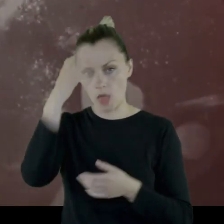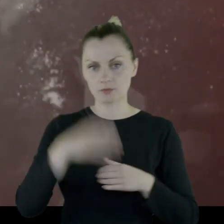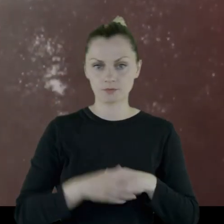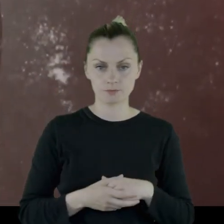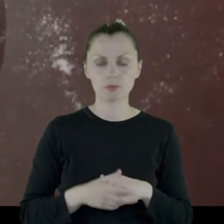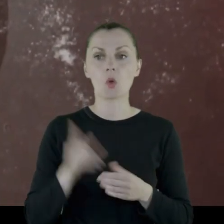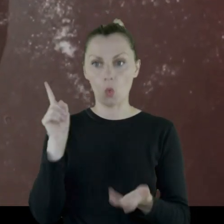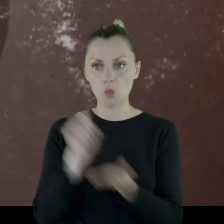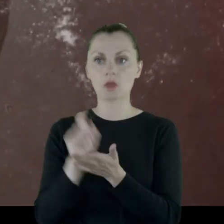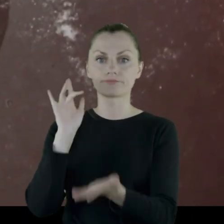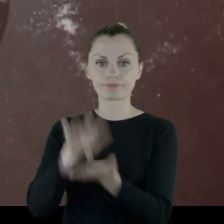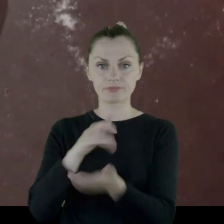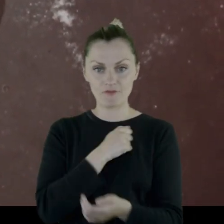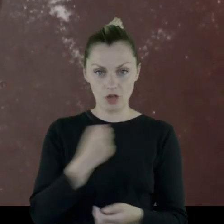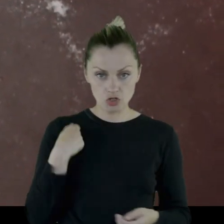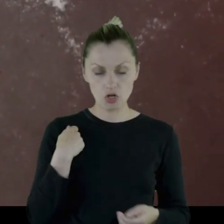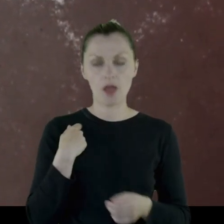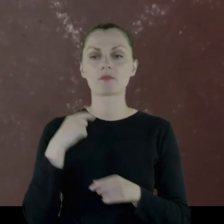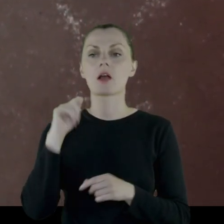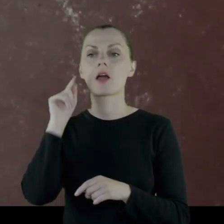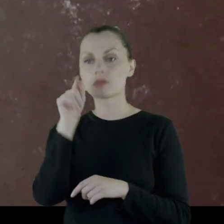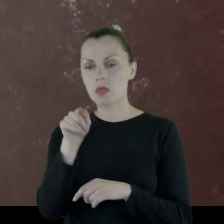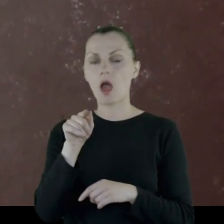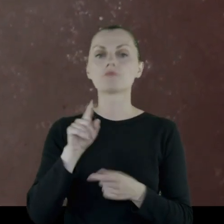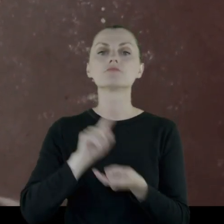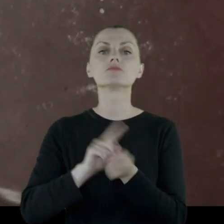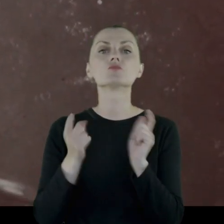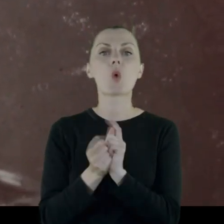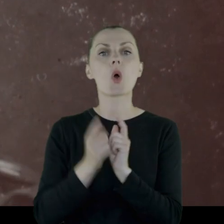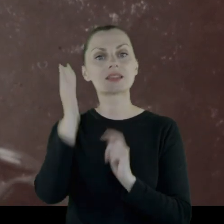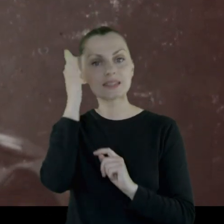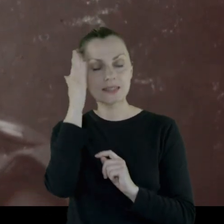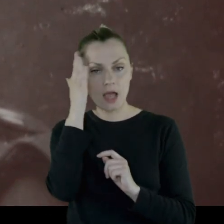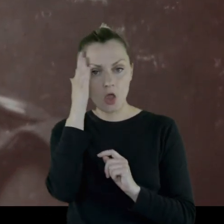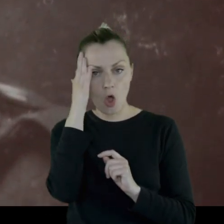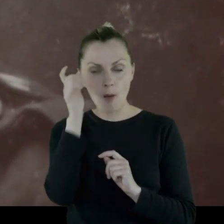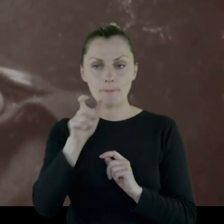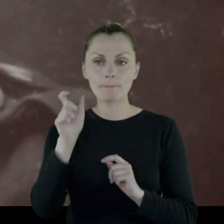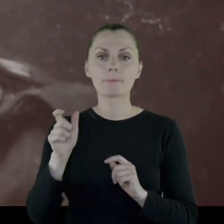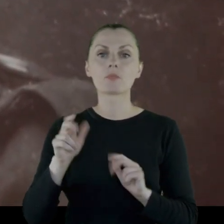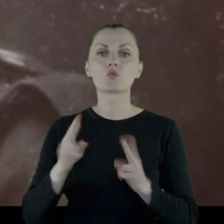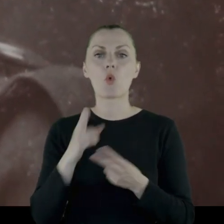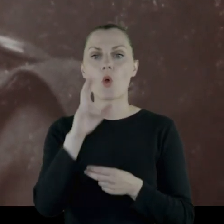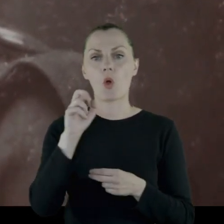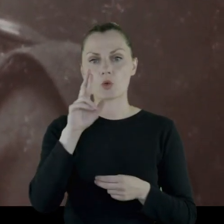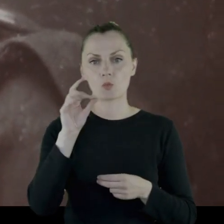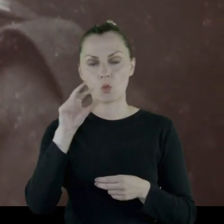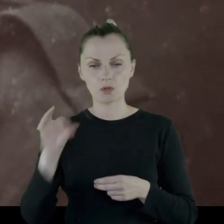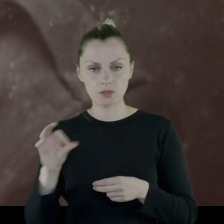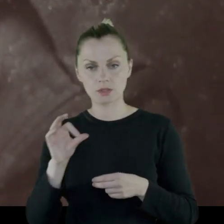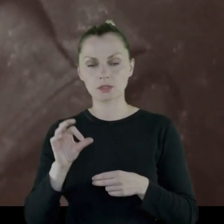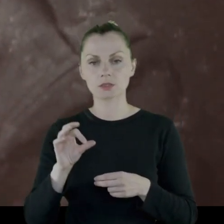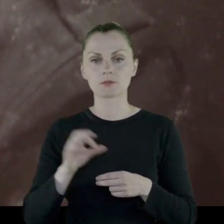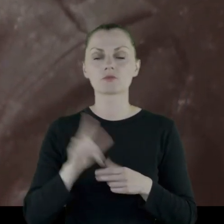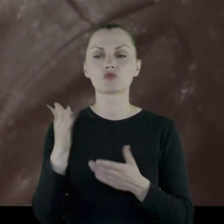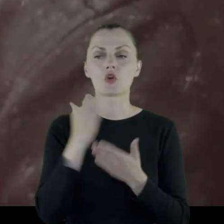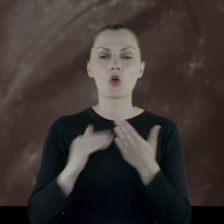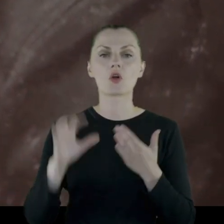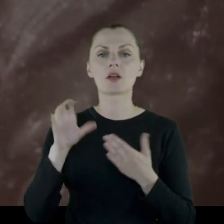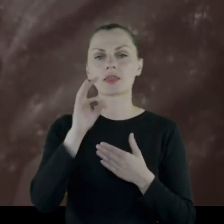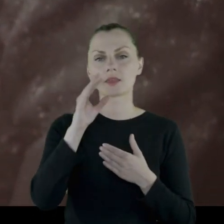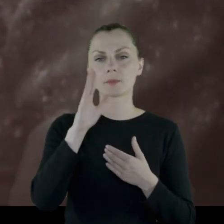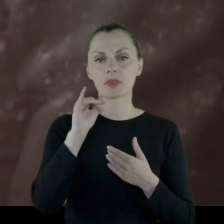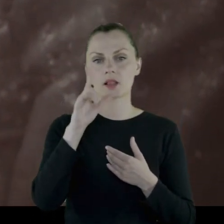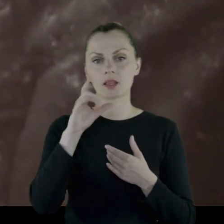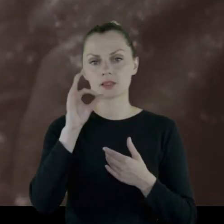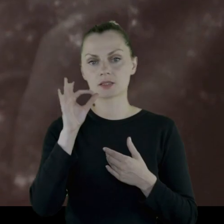Udaje im się dotrzeć do Warszawy. Tam spotykają znajomych z Korpusu z oddziału w Tbilisi.